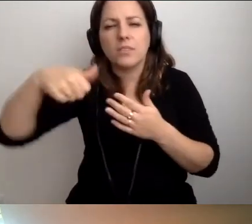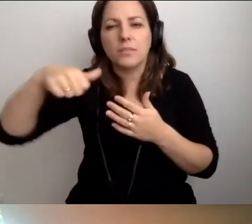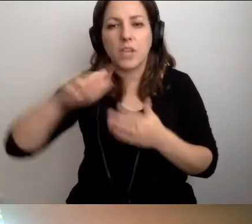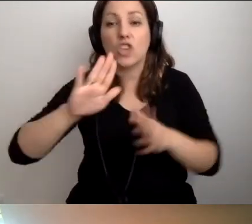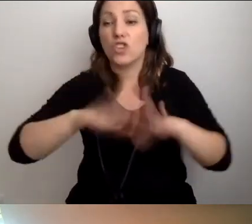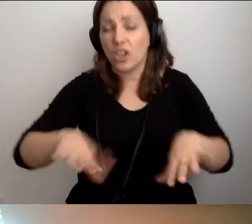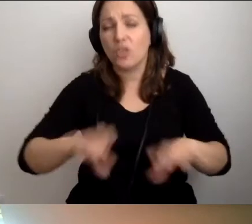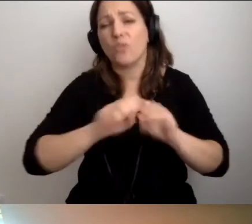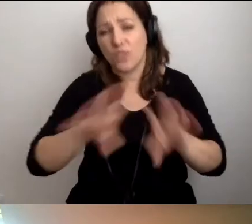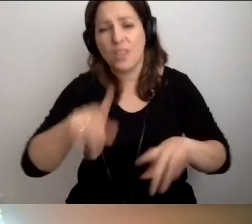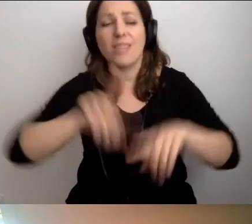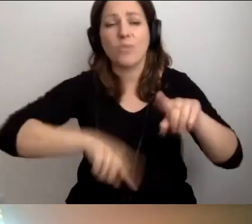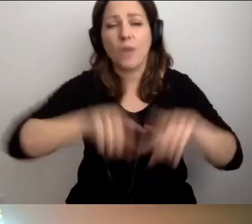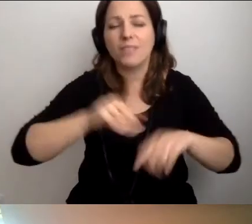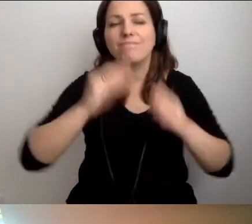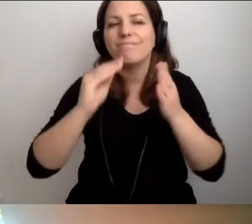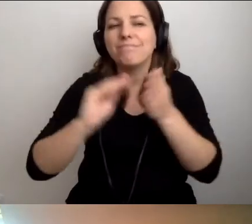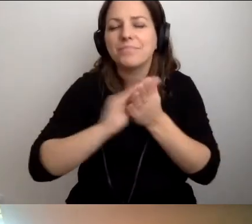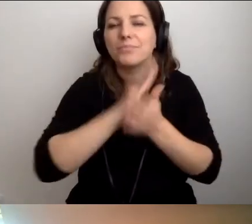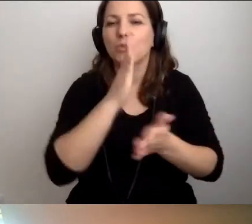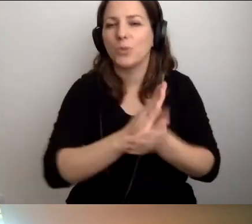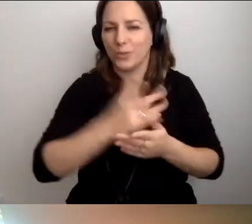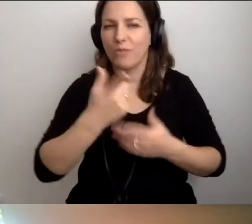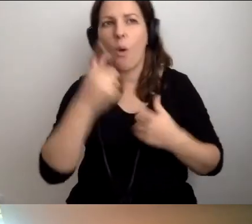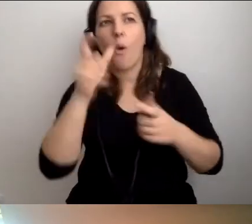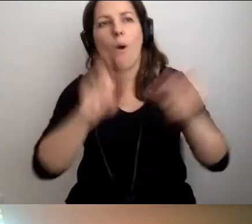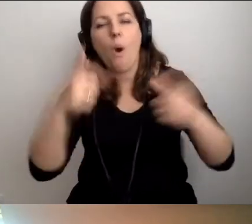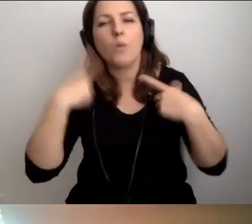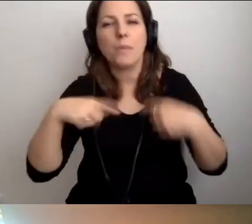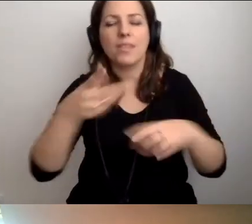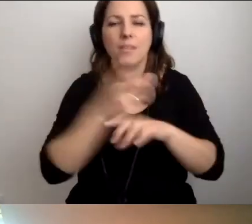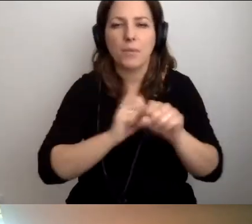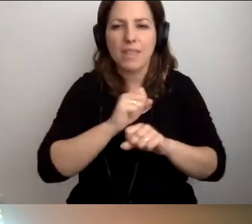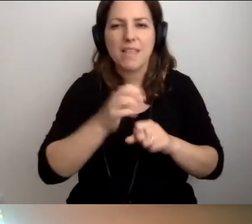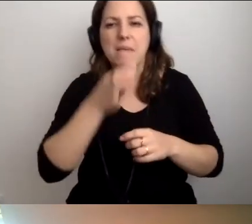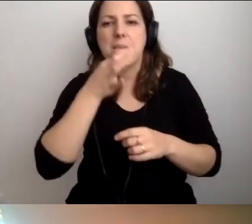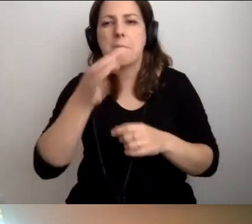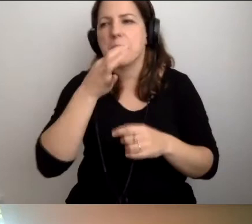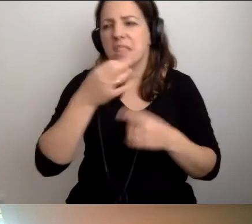One naturalnie nasiąkają tym, jak pomagać osobie z niepełnosprawnością wzroku. Nie zadają żadnych zbędnych pytań.